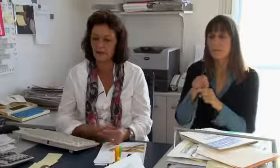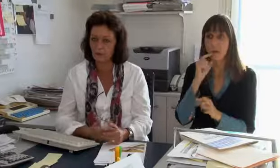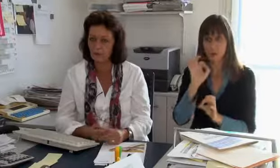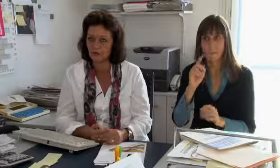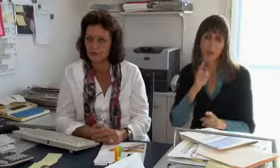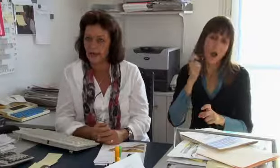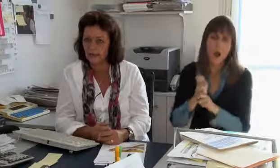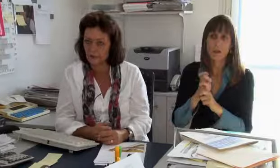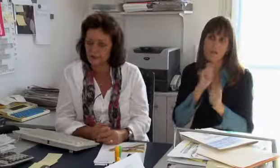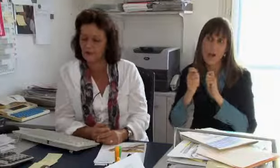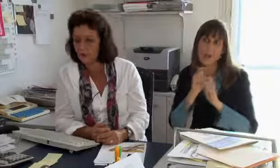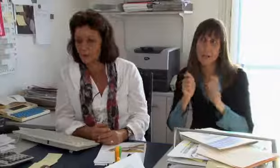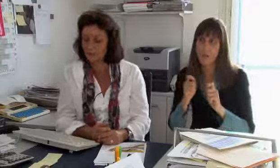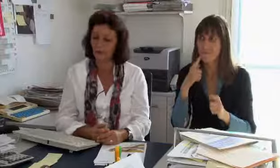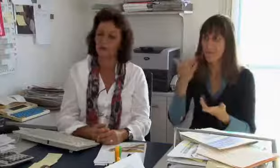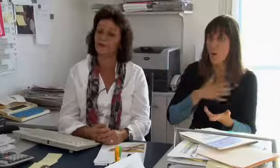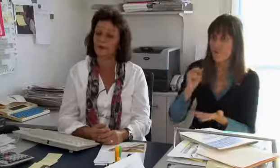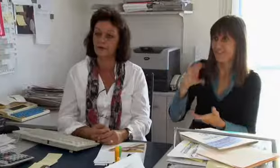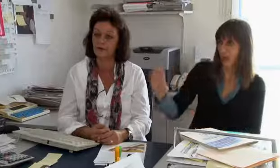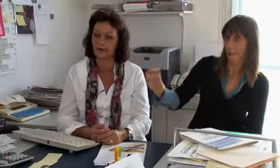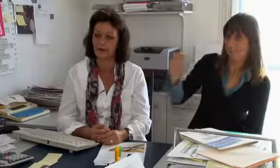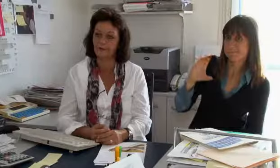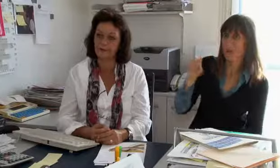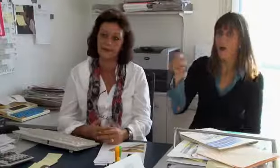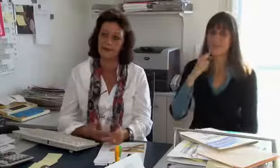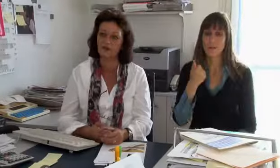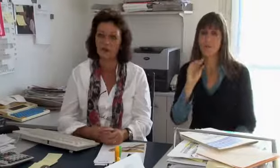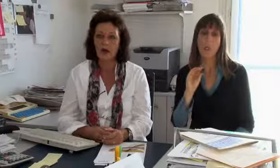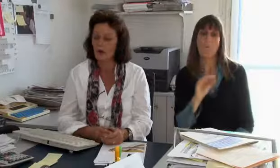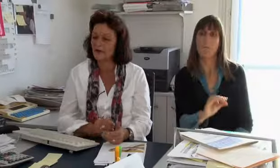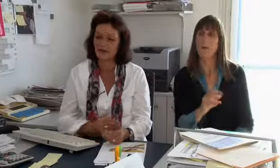Das sind aber relativ harte Verhandlungen weil wir möglichst viel Geld wollen und Swisscom